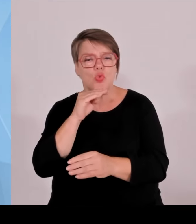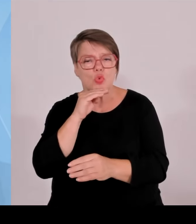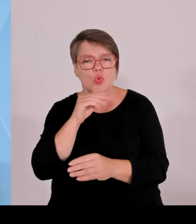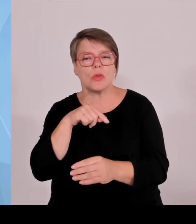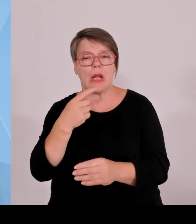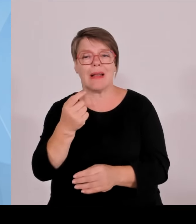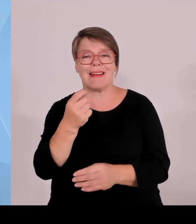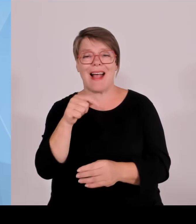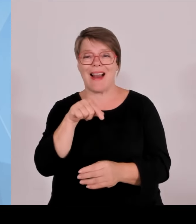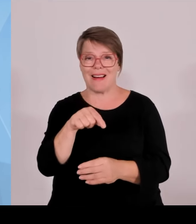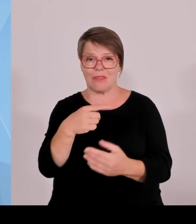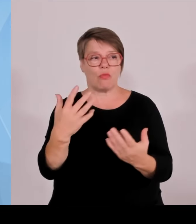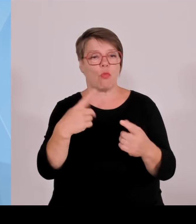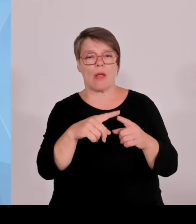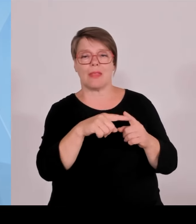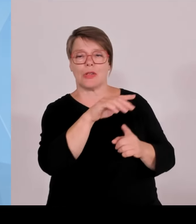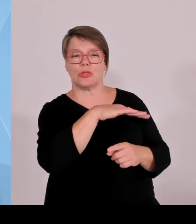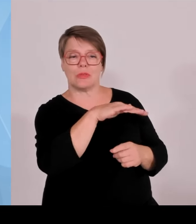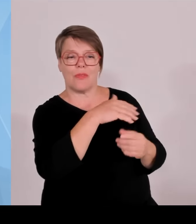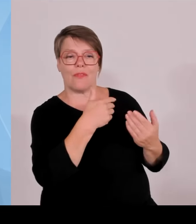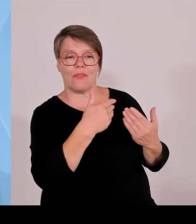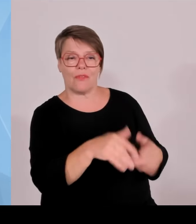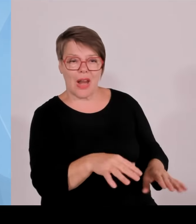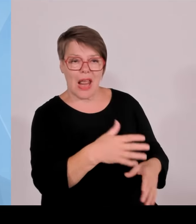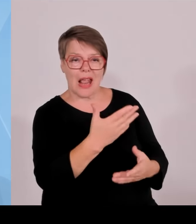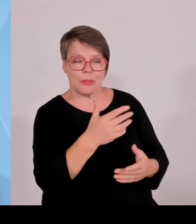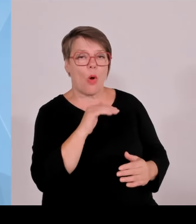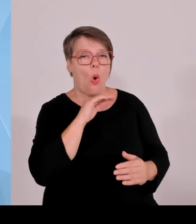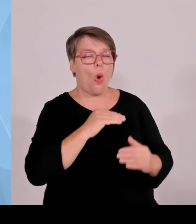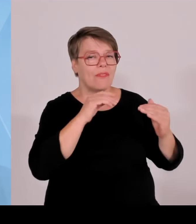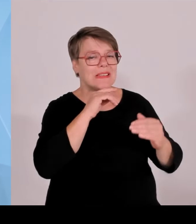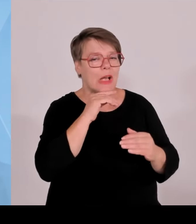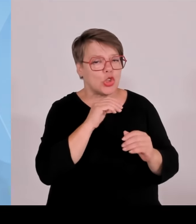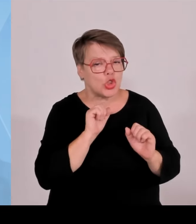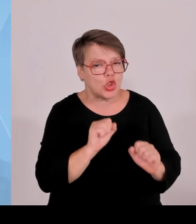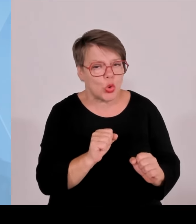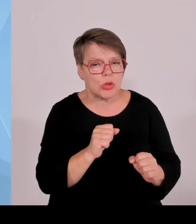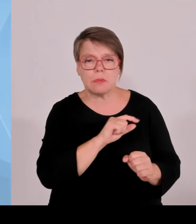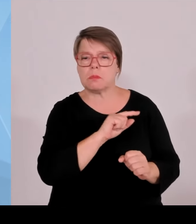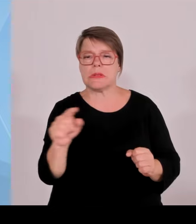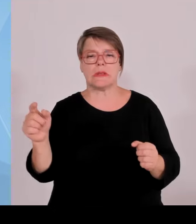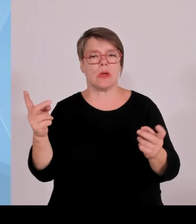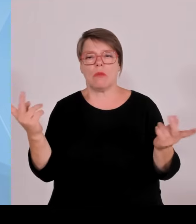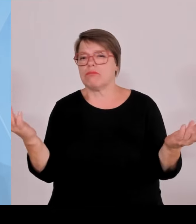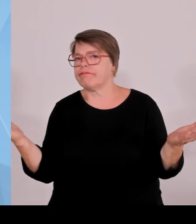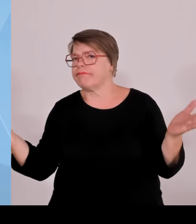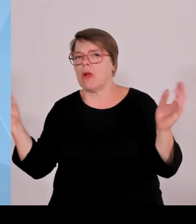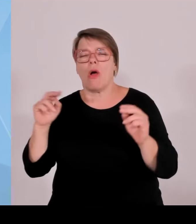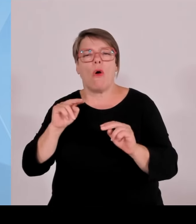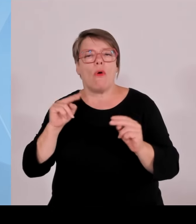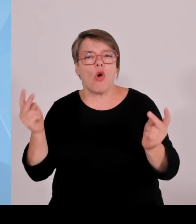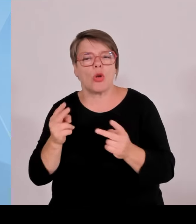rausflutschen, dann fehlen die an anderer Stelle. Das müssen wir auch aus wirtschaftspolitischer Sicht zunehmend kritisch sehen, weil wir